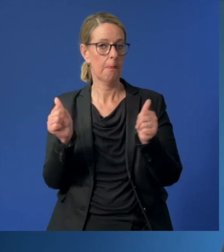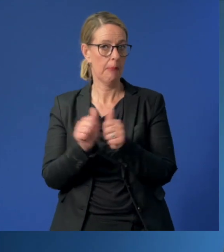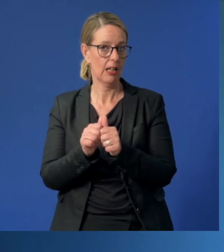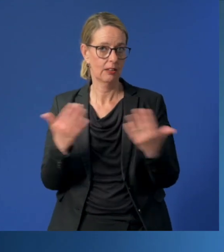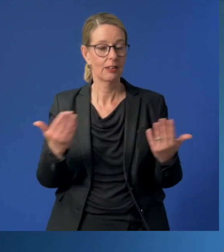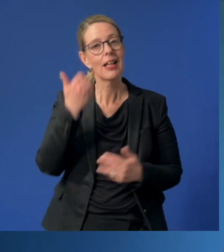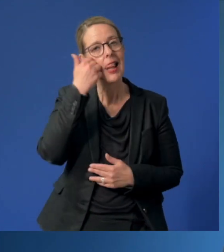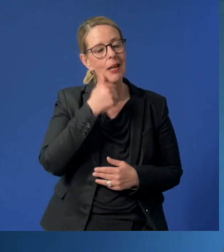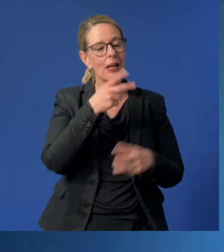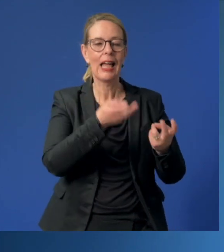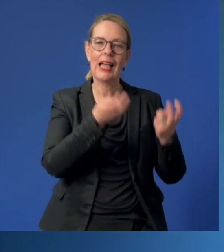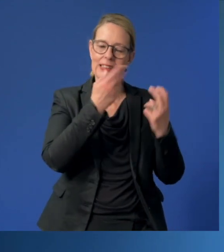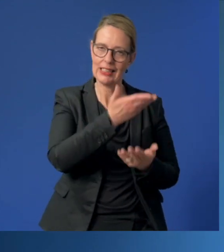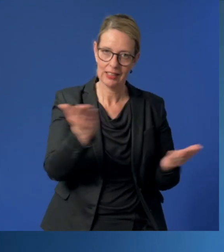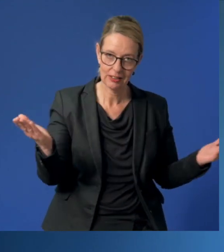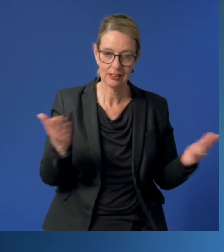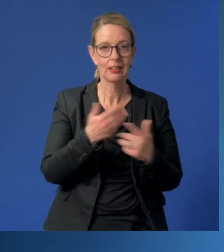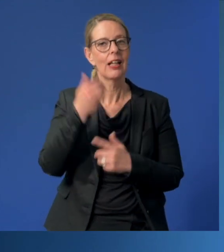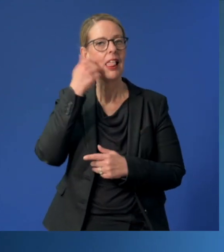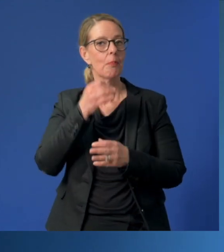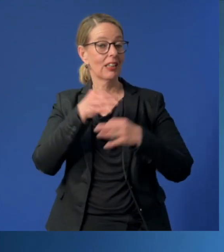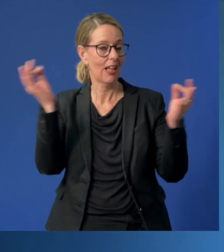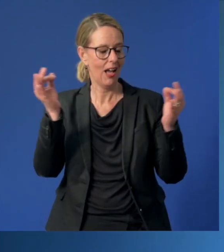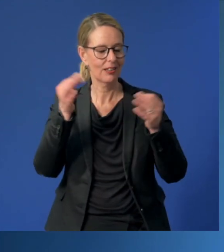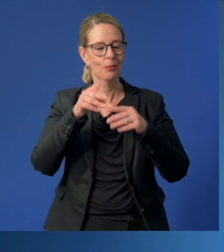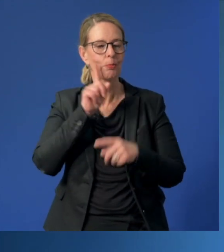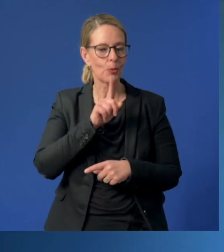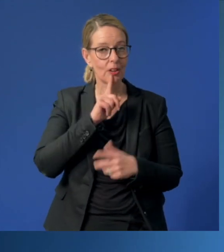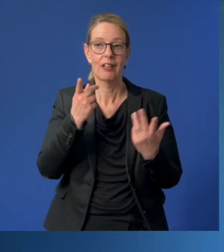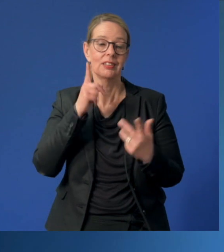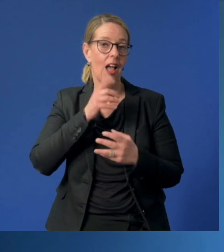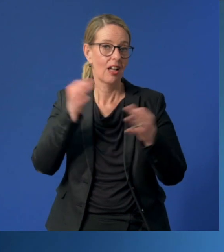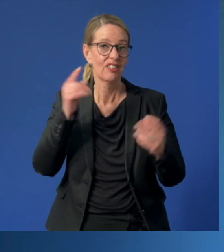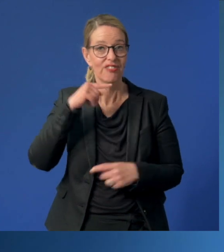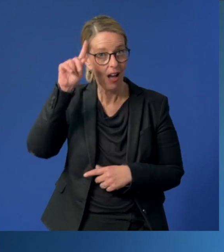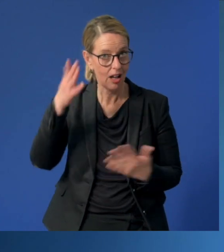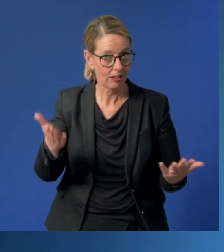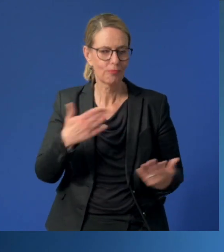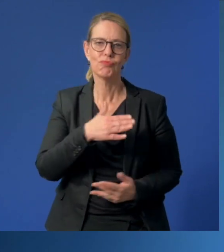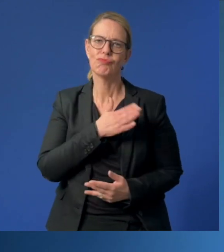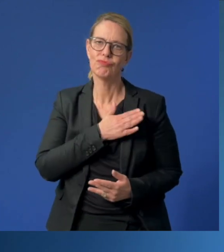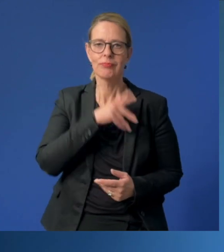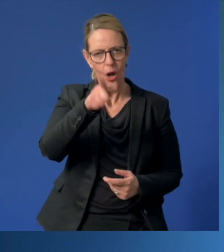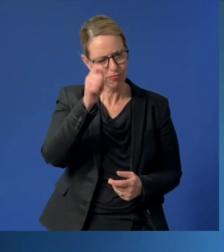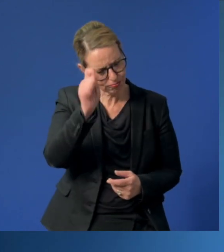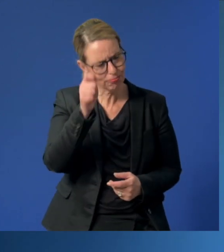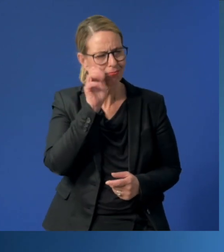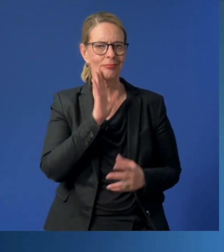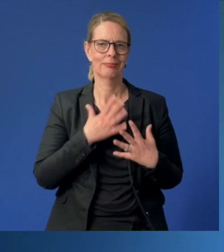Liebe Erzieherinnen und Erzieher, liebe Tagesmütter, liebe Tagesväter, nehmen Sie unser Lob und unsere Anerkennung bitte an.